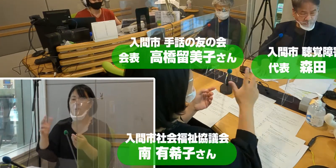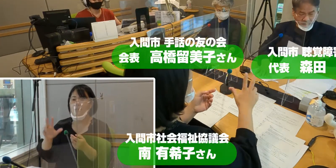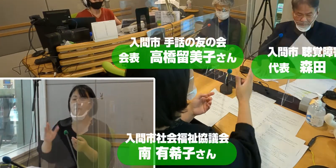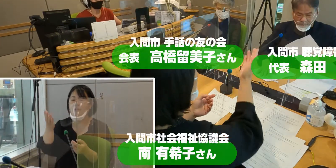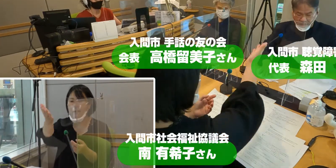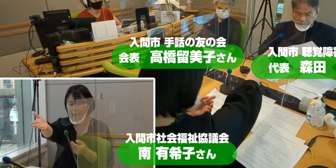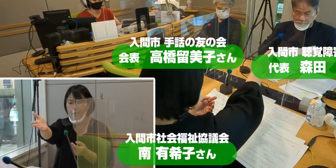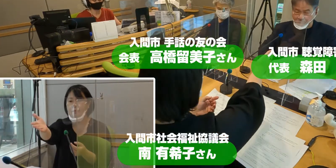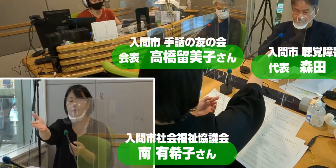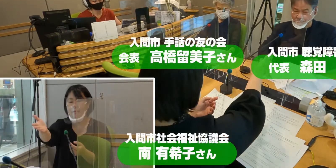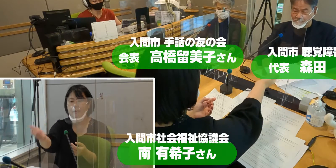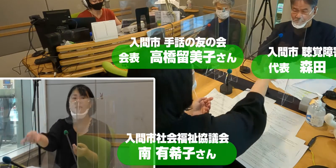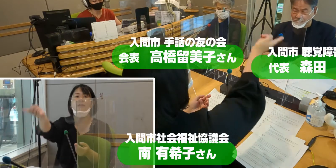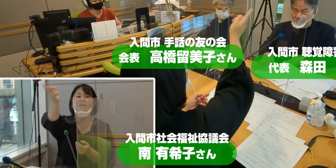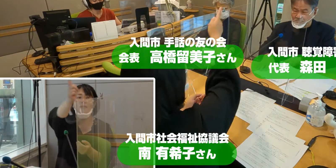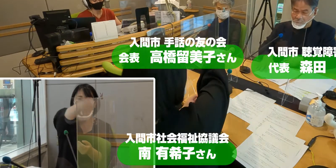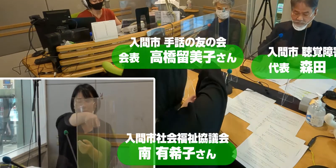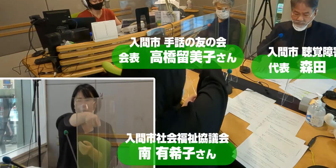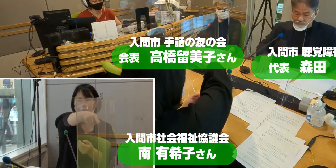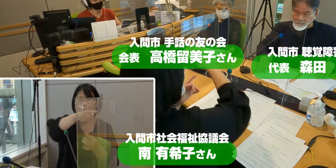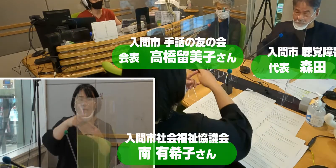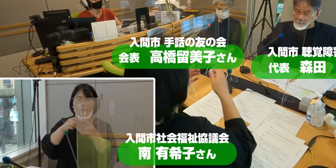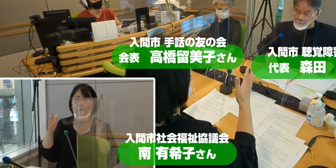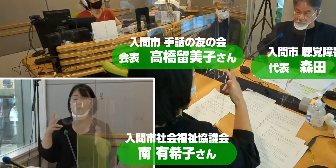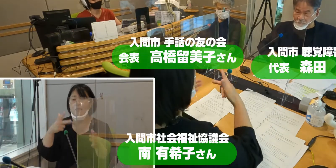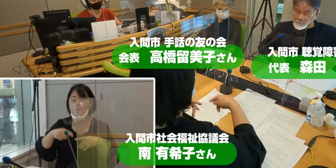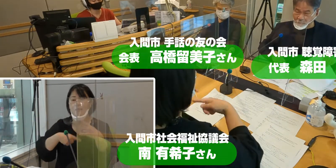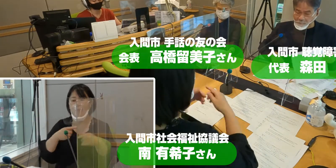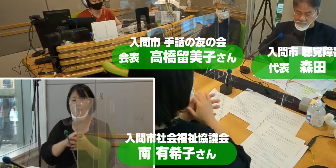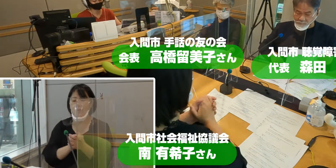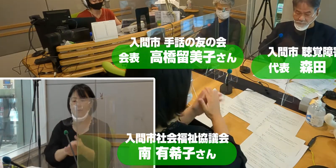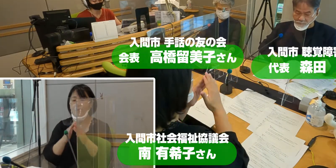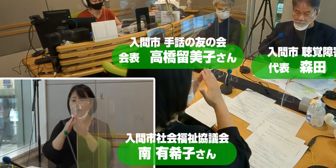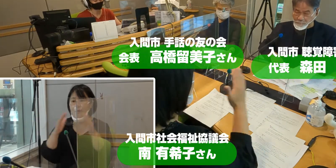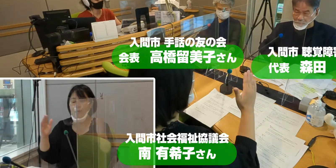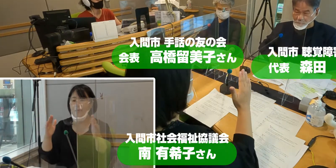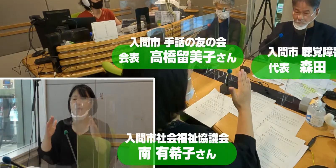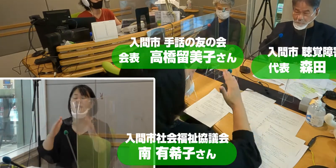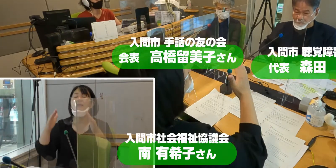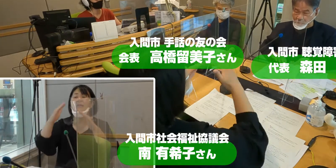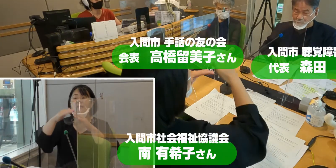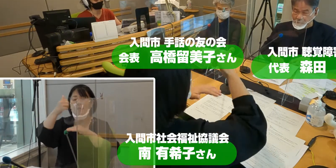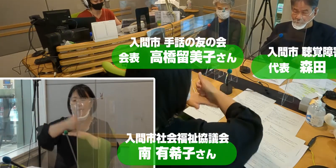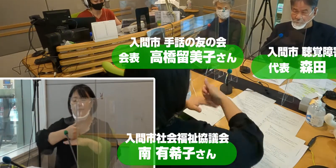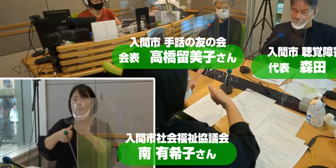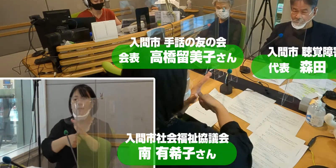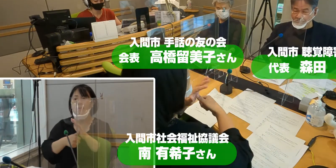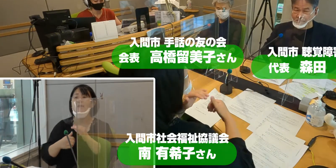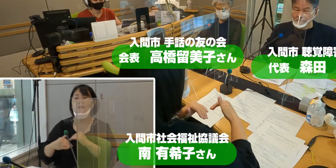そしてそのお隣には、 入間市手話の友の会 会長の高橋留美子さん。